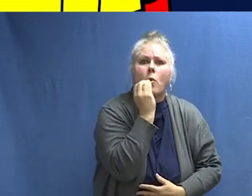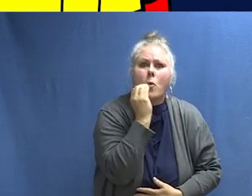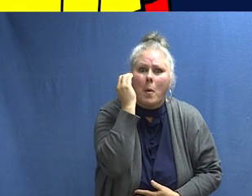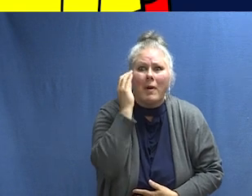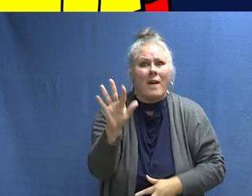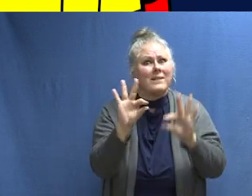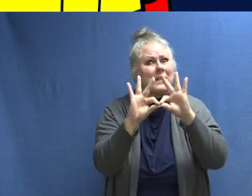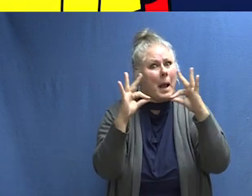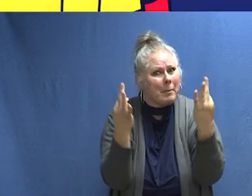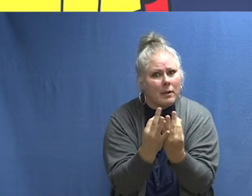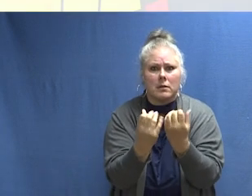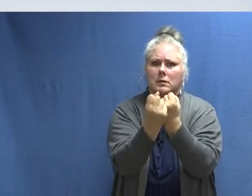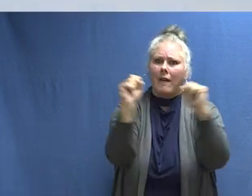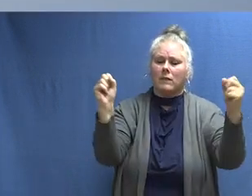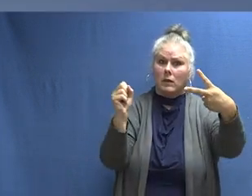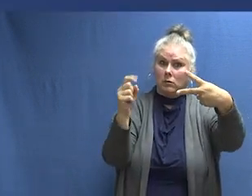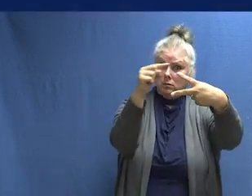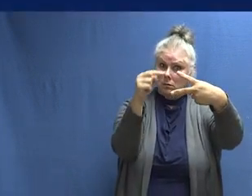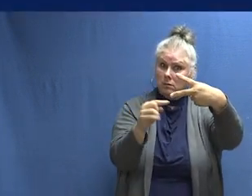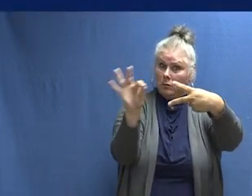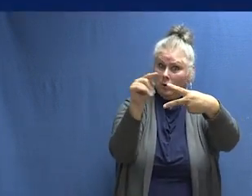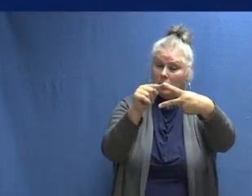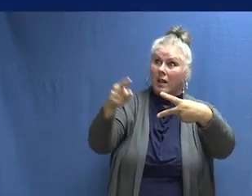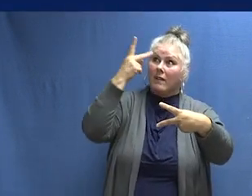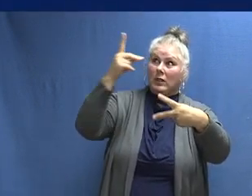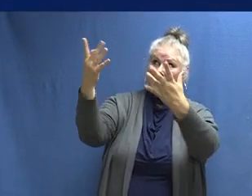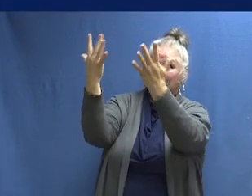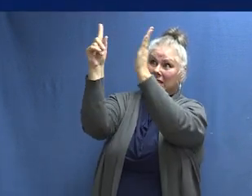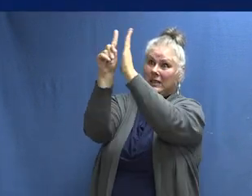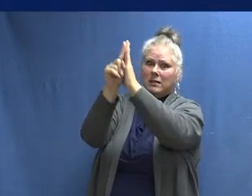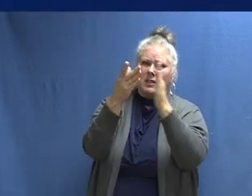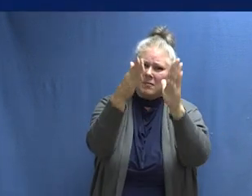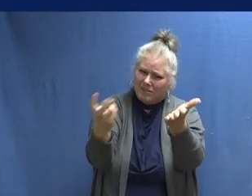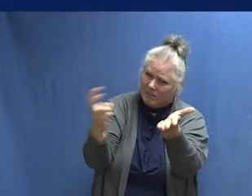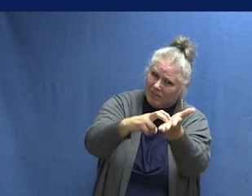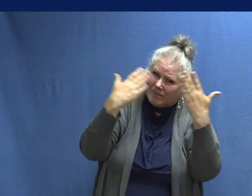y a sí mismos a salvo. Las personas necesitan saber, cuando escuches el bip actúa de inmediato.